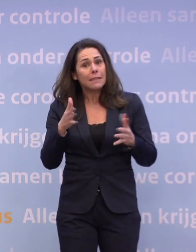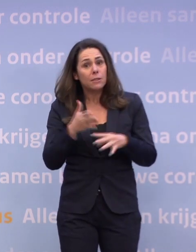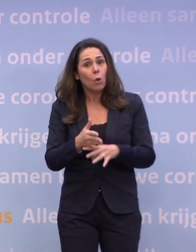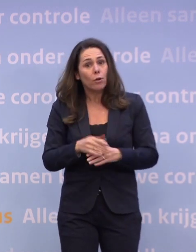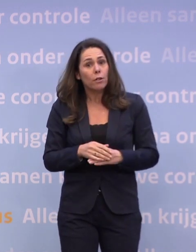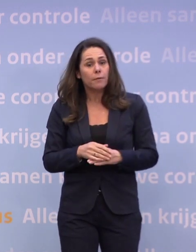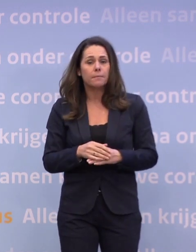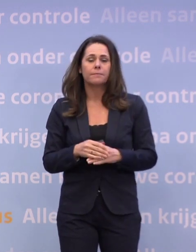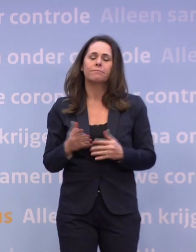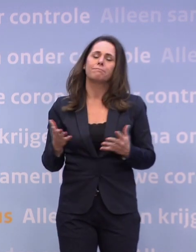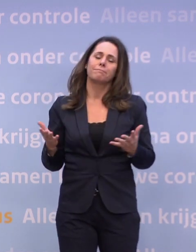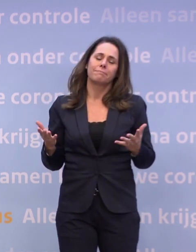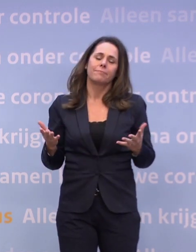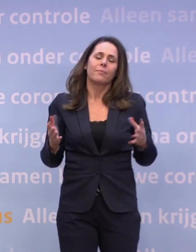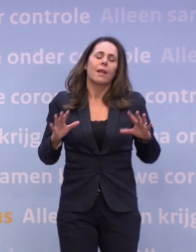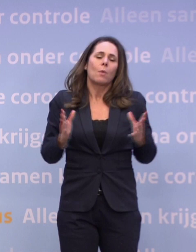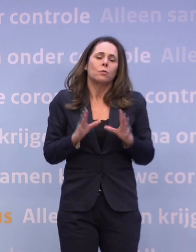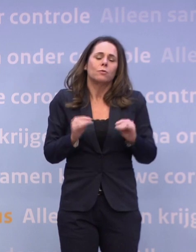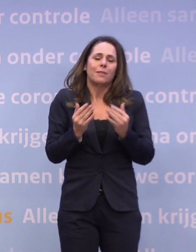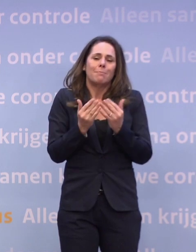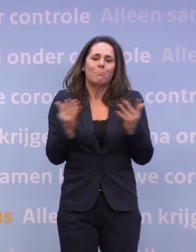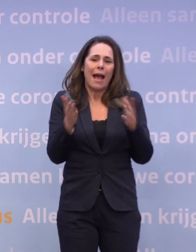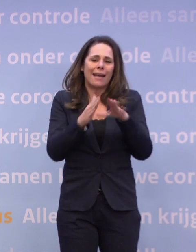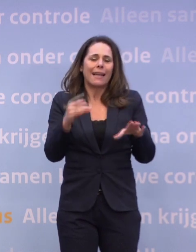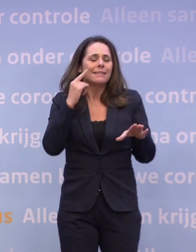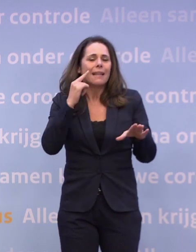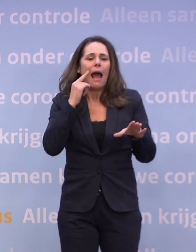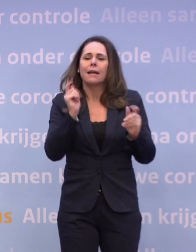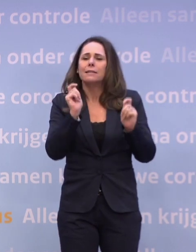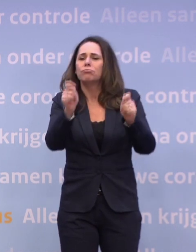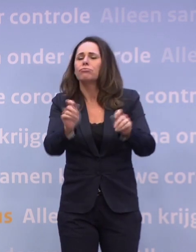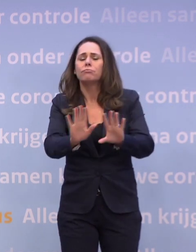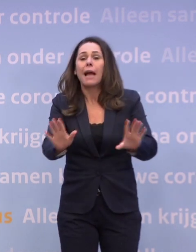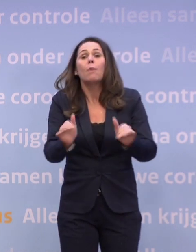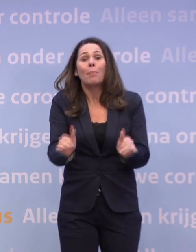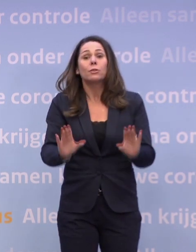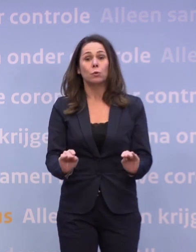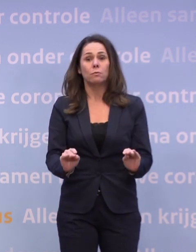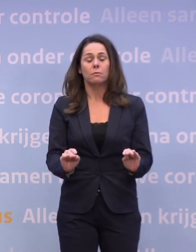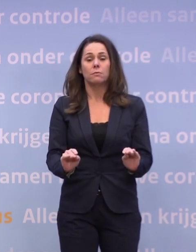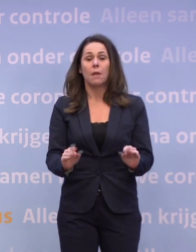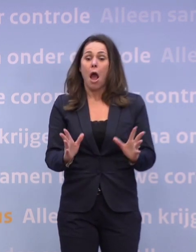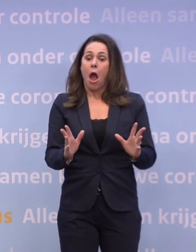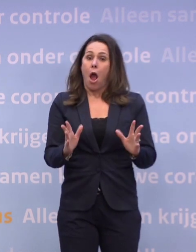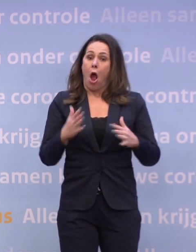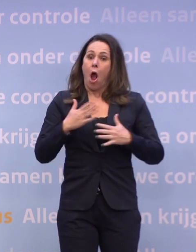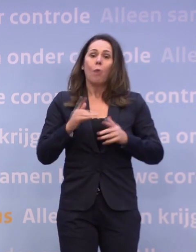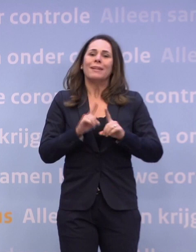Ik denk dat we er dan alles aan gaan doen... ...om die paar kerstdagen daar niet mee te belasten. Daar gaan we ons best voor doen, en we hopen dat het überhaupt niet nodig is...